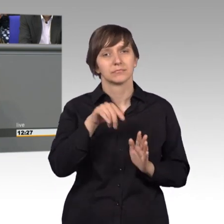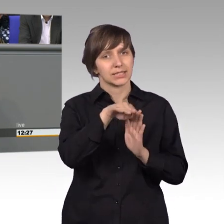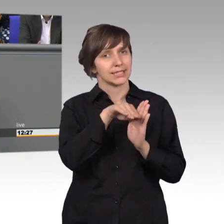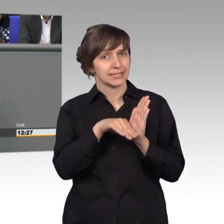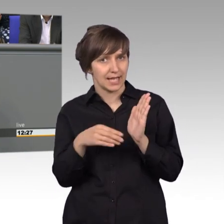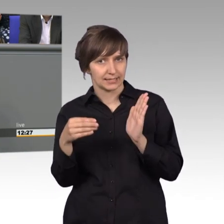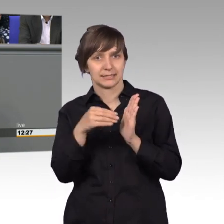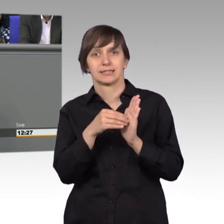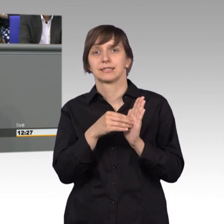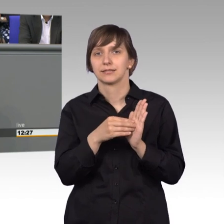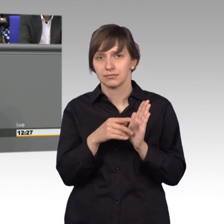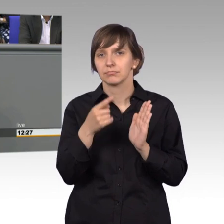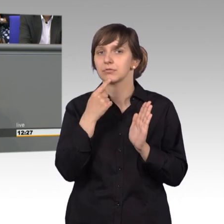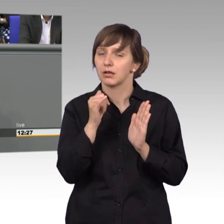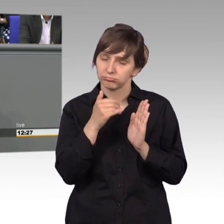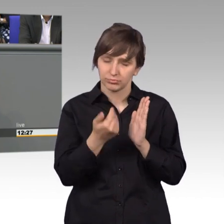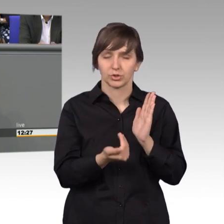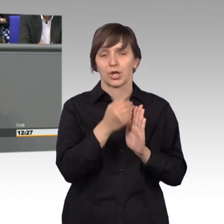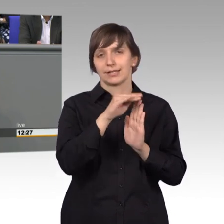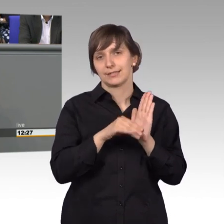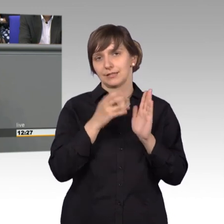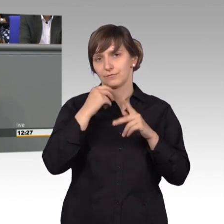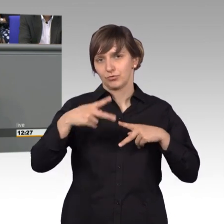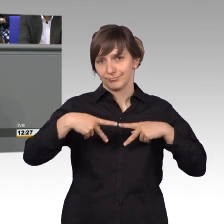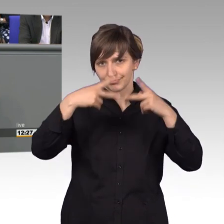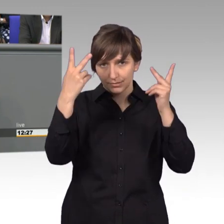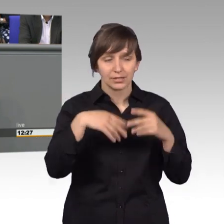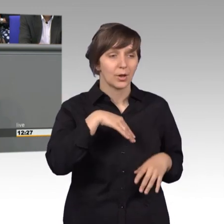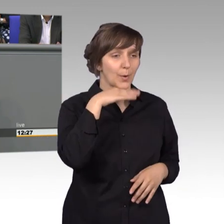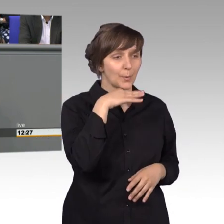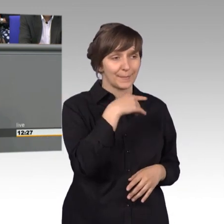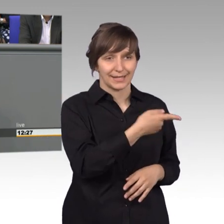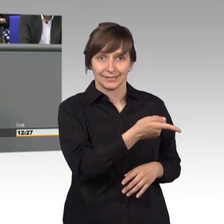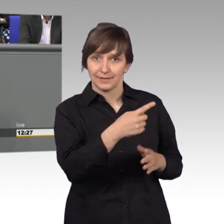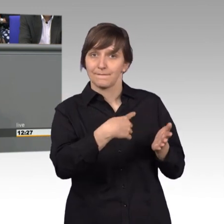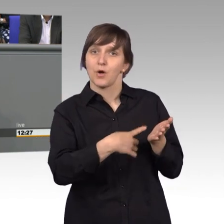dann ein entsprechendes Gesetz auf den Weg gebracht und ist den Forderungen der Logopäden weitestgehend entgegen gekommen.